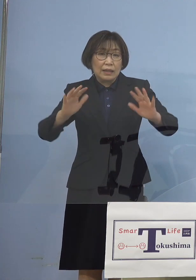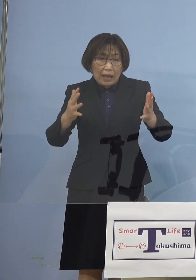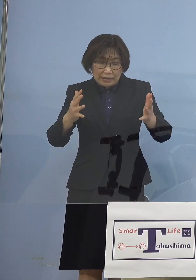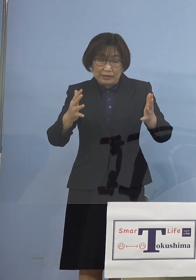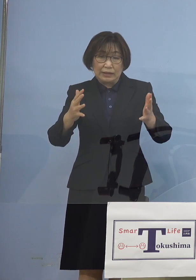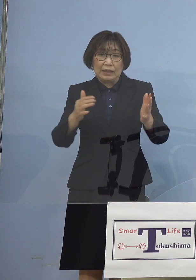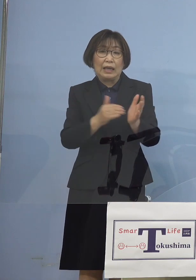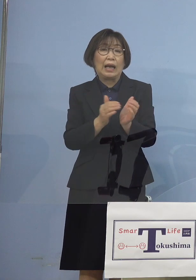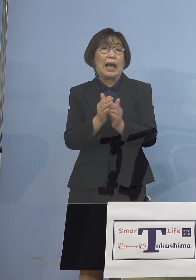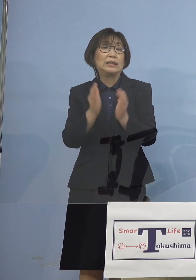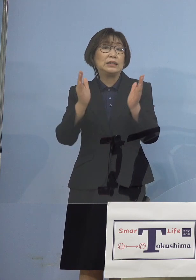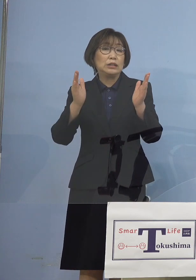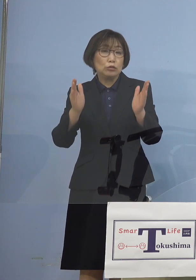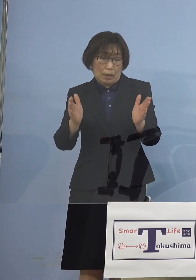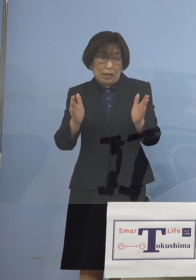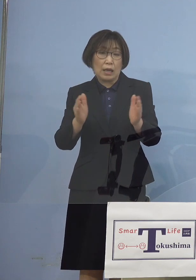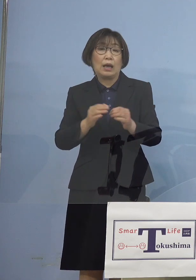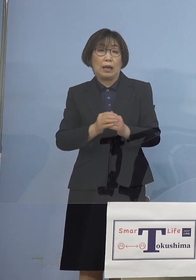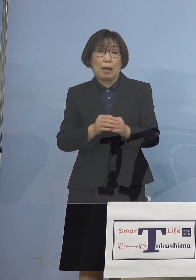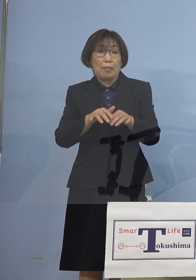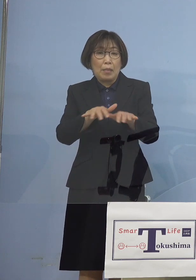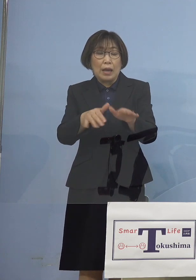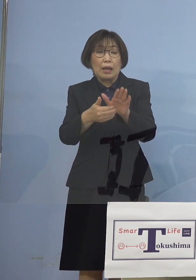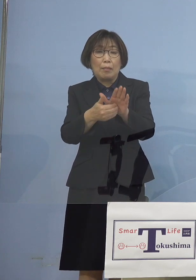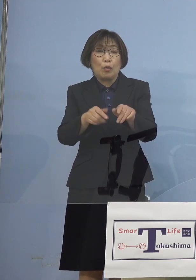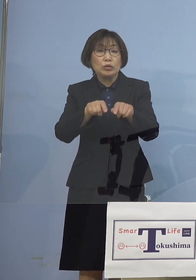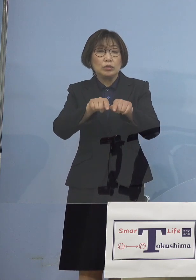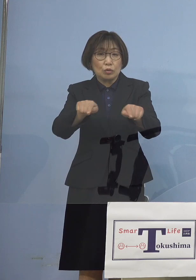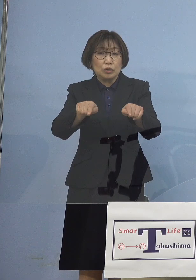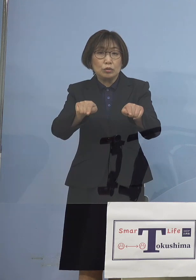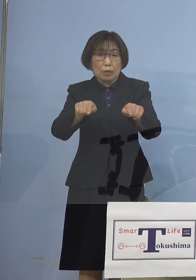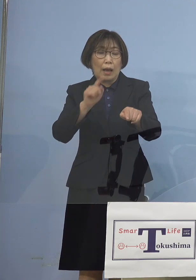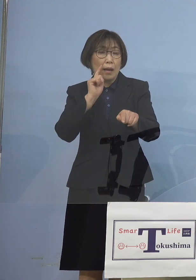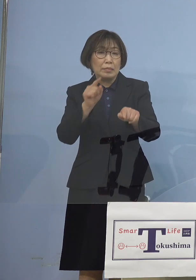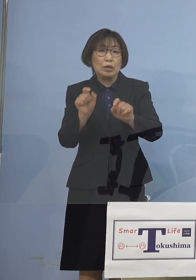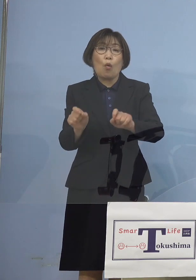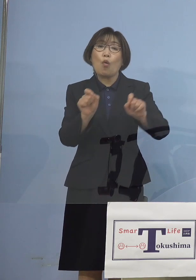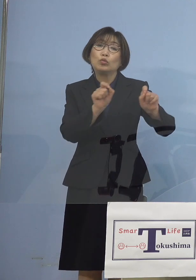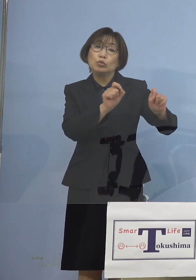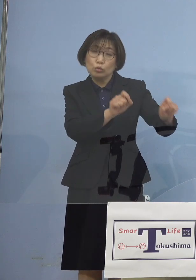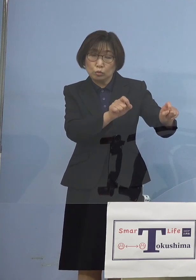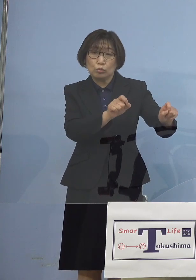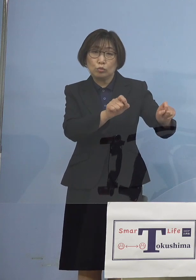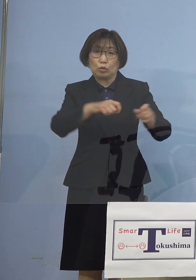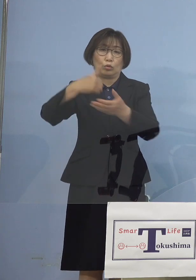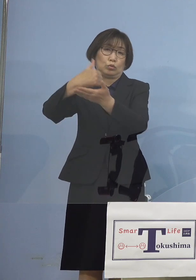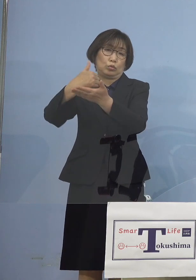あるいはこうした形で見守る こうした形が今回 取られたところであります